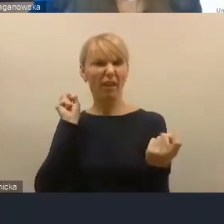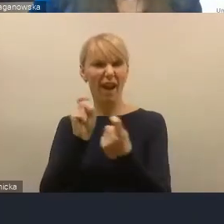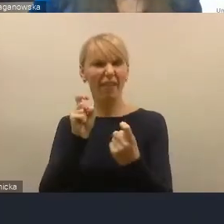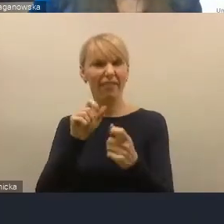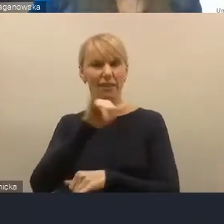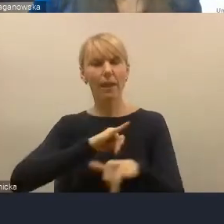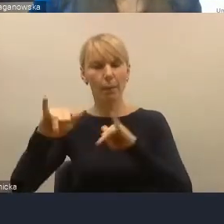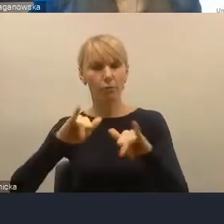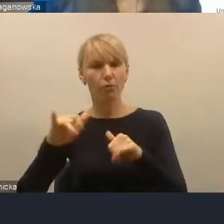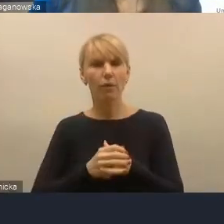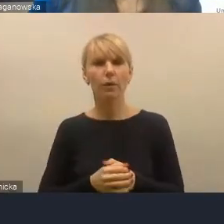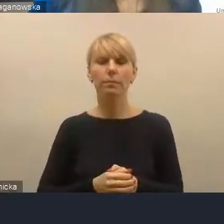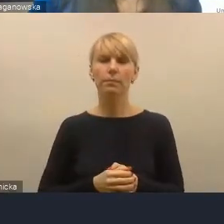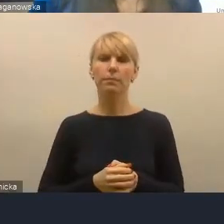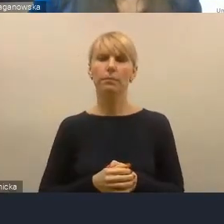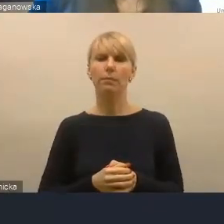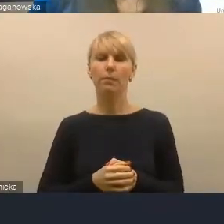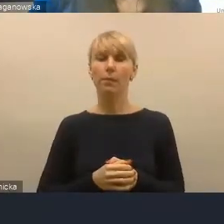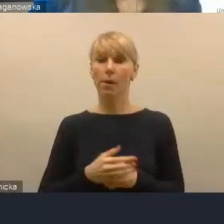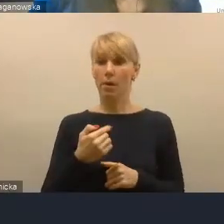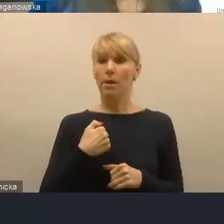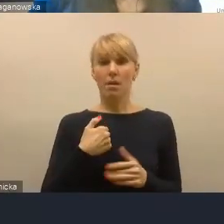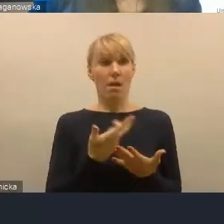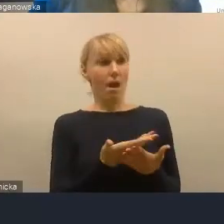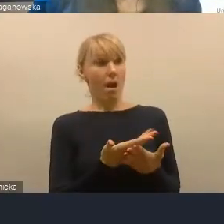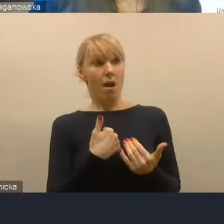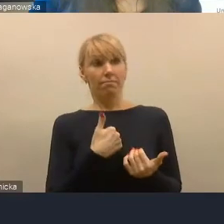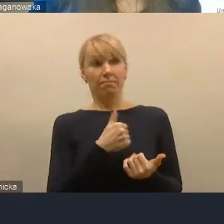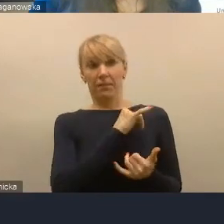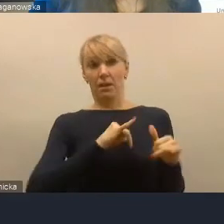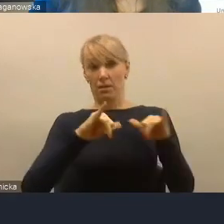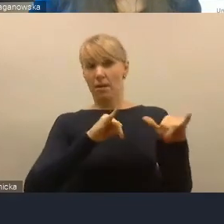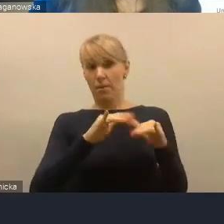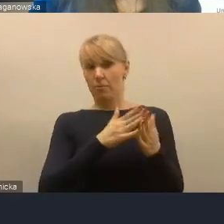i jako samorządowiec z krwi i kości będę protestował przeciwko próbie